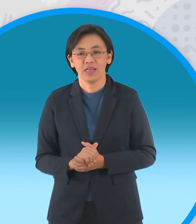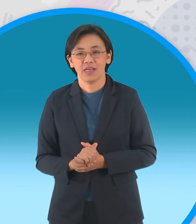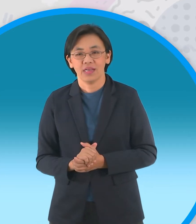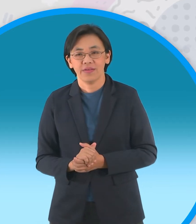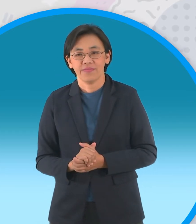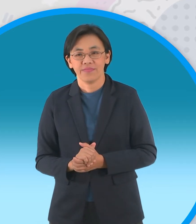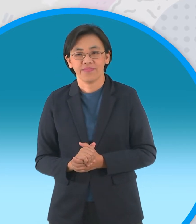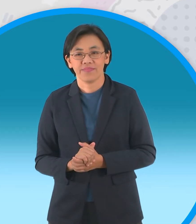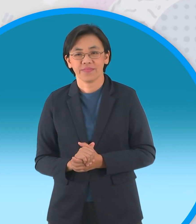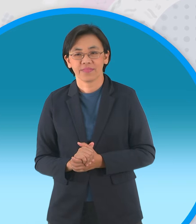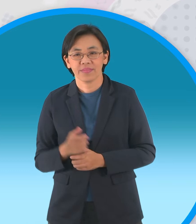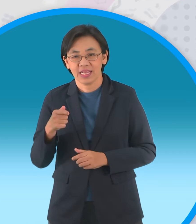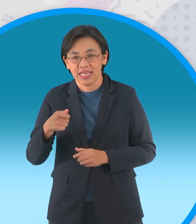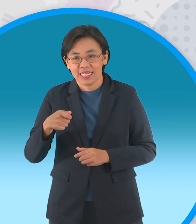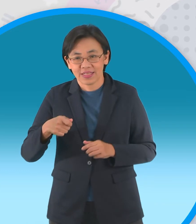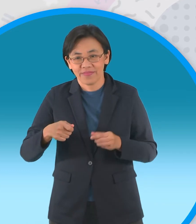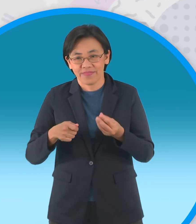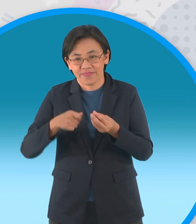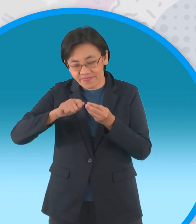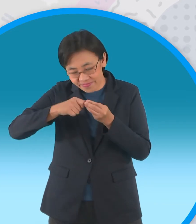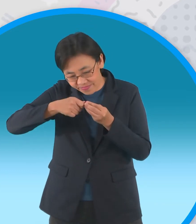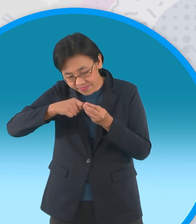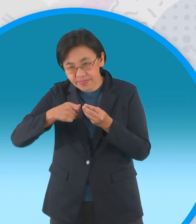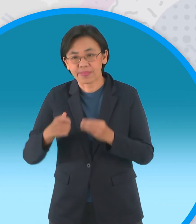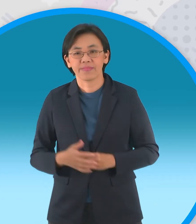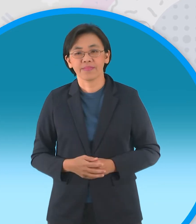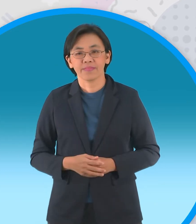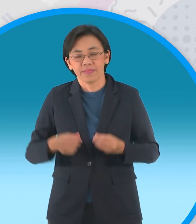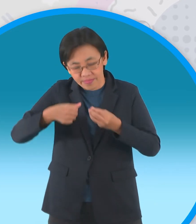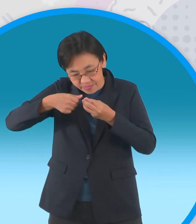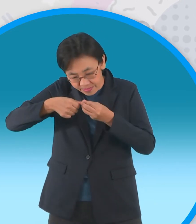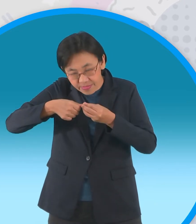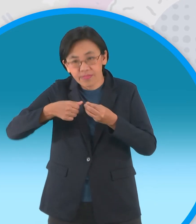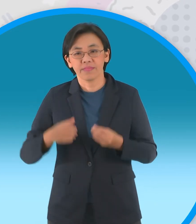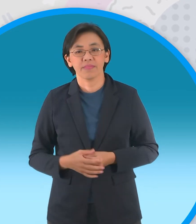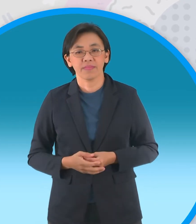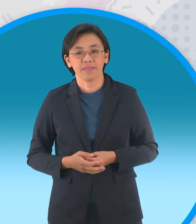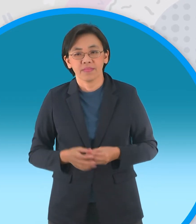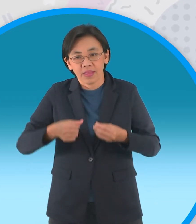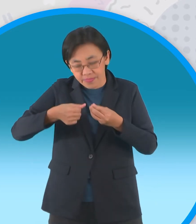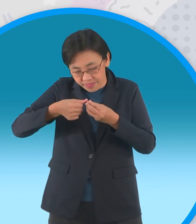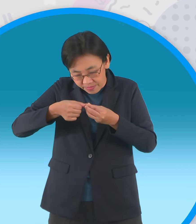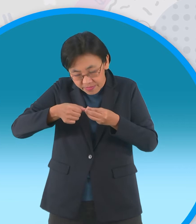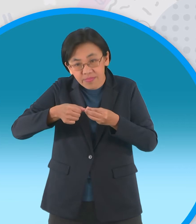ที่มีด้านแหลมอย่างนี้นะครับ กดลงไปนะครับให้เป็นลักษณะเหมือน